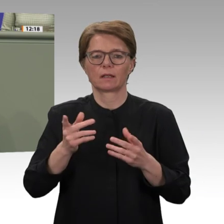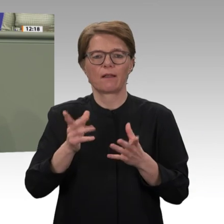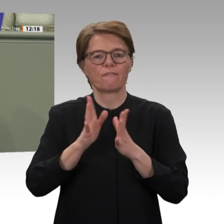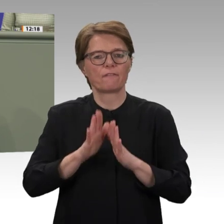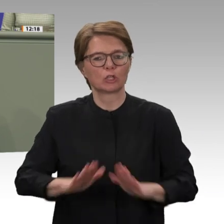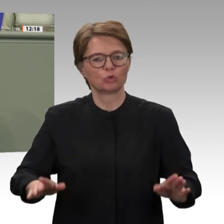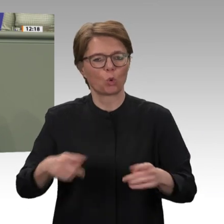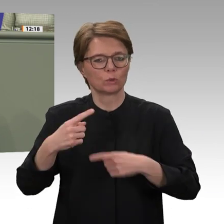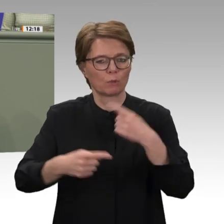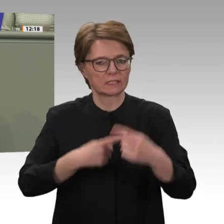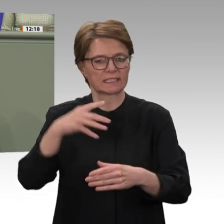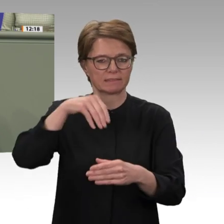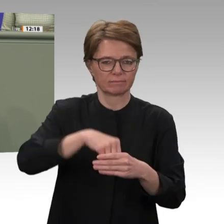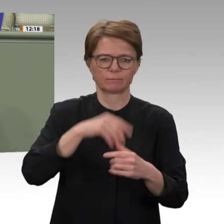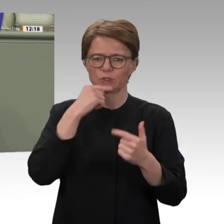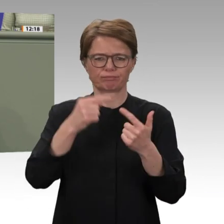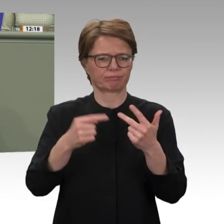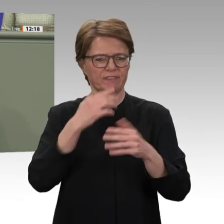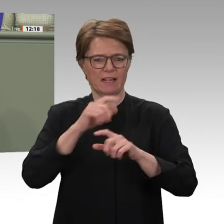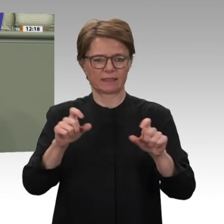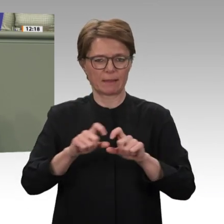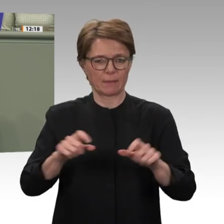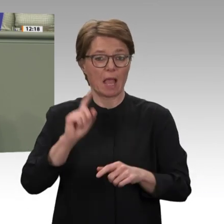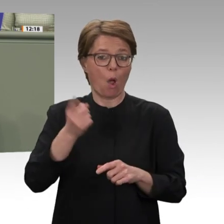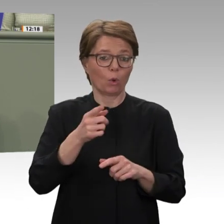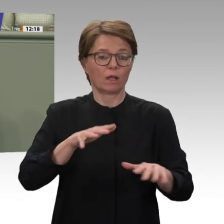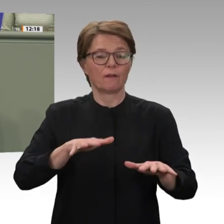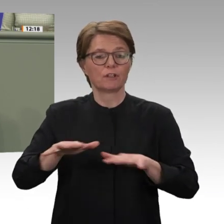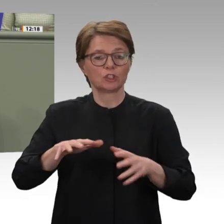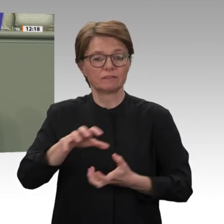einen Beitrag leisten können. Die gegenwärtigen Entwicklungen zeigen, dass die Beteiligung